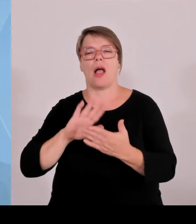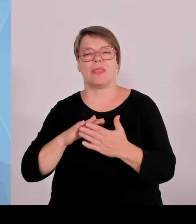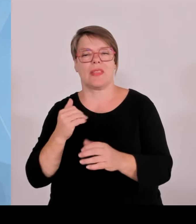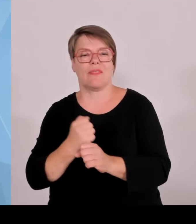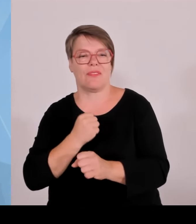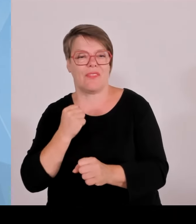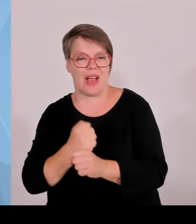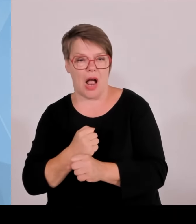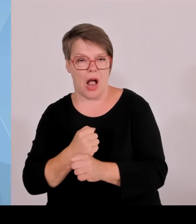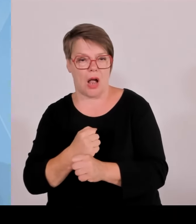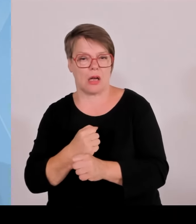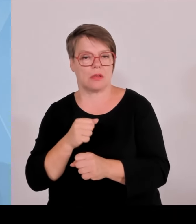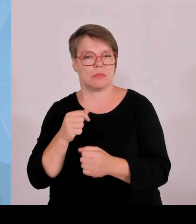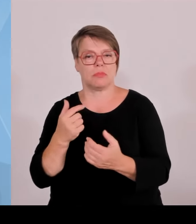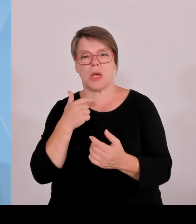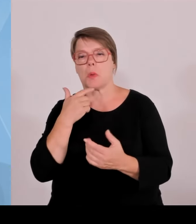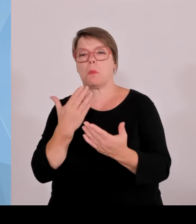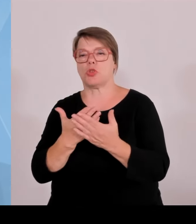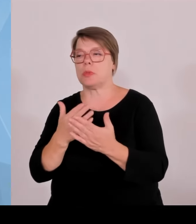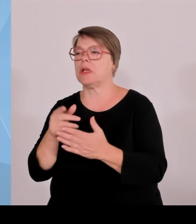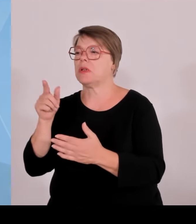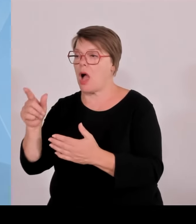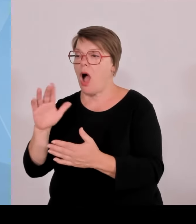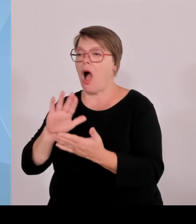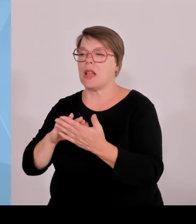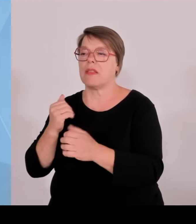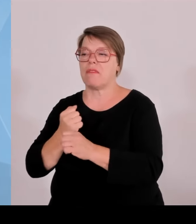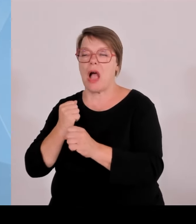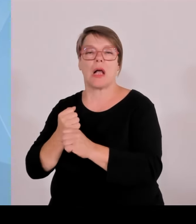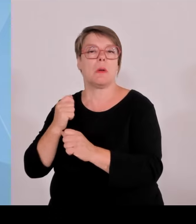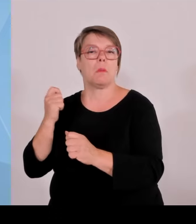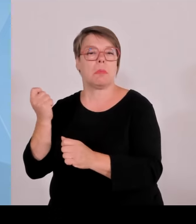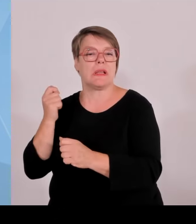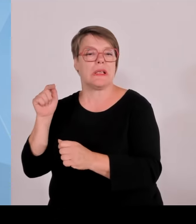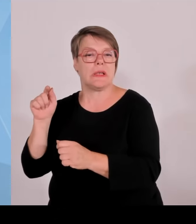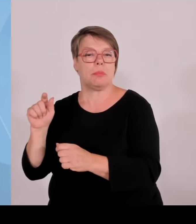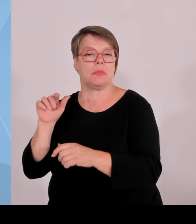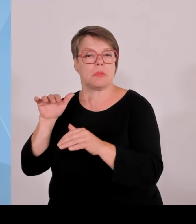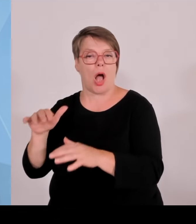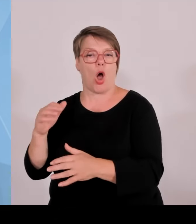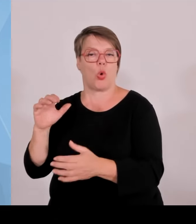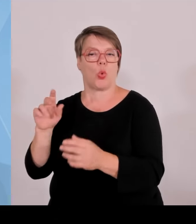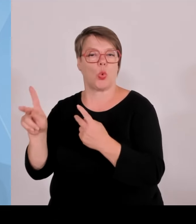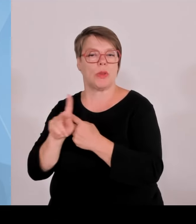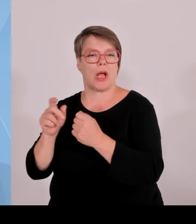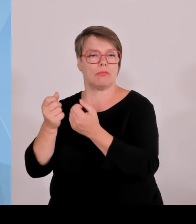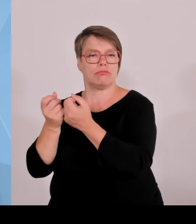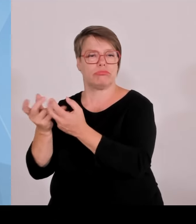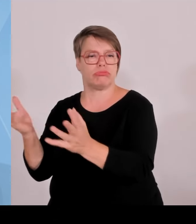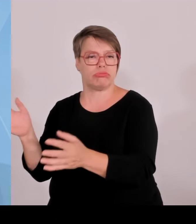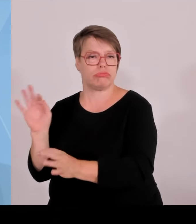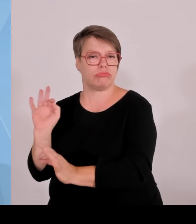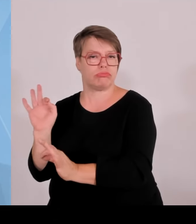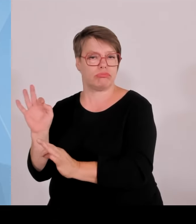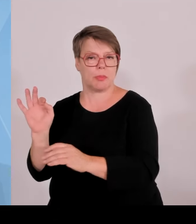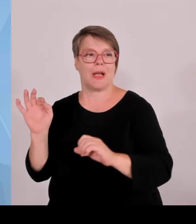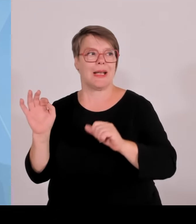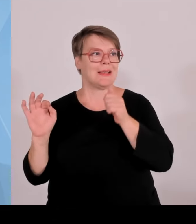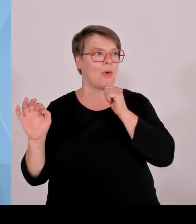deswegen nicht verheiraten und fusionieren, sondern die können auch vielleicht nur 1-2 oder 3 Jahre gemeinsam arbeiten, ein Projekt